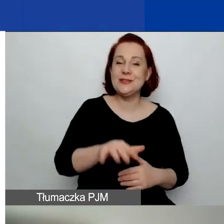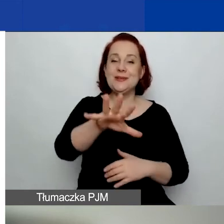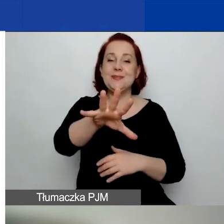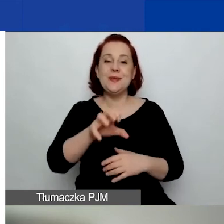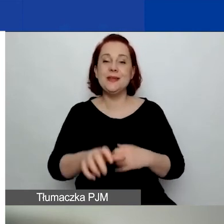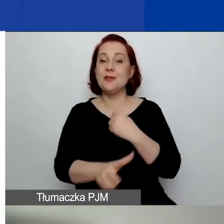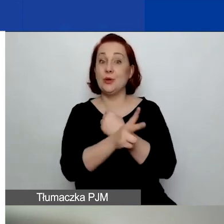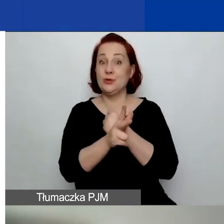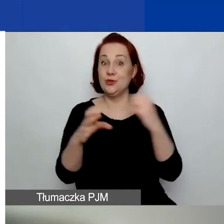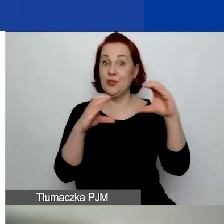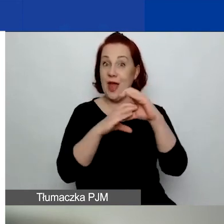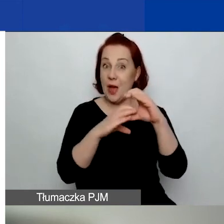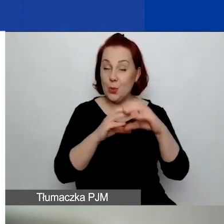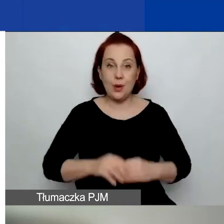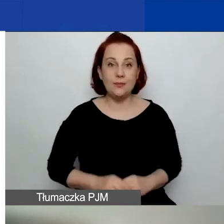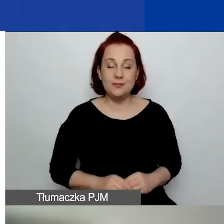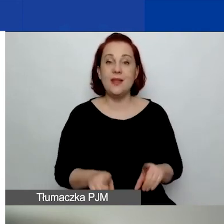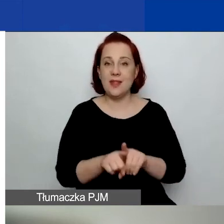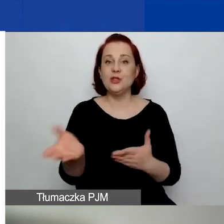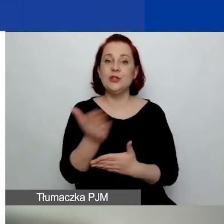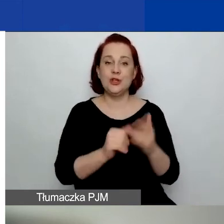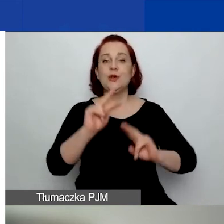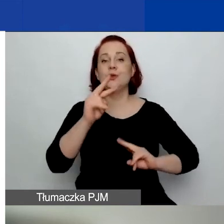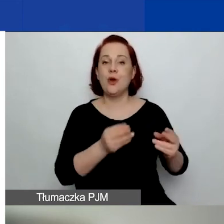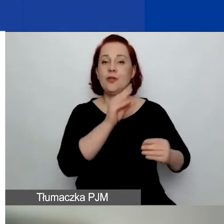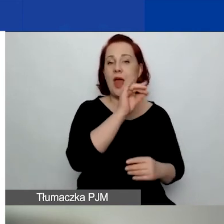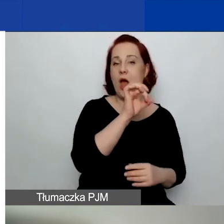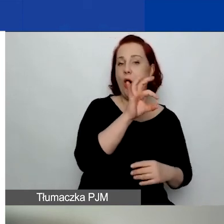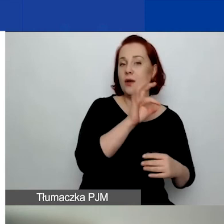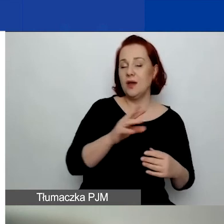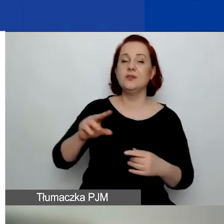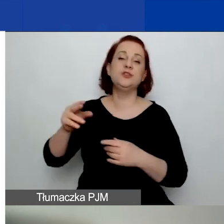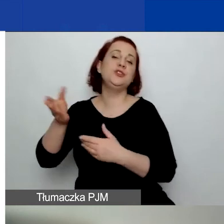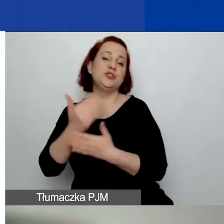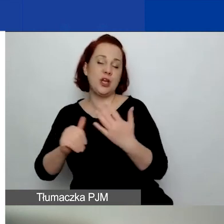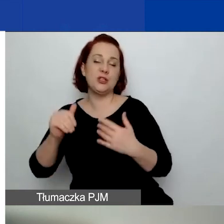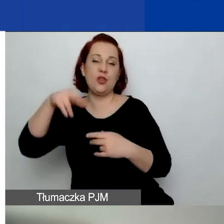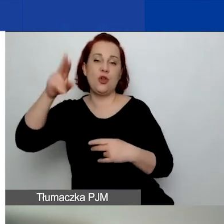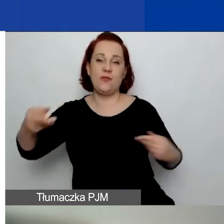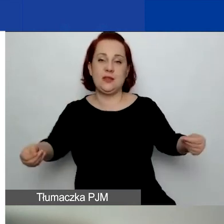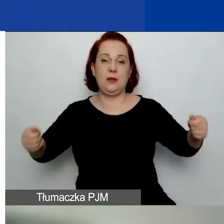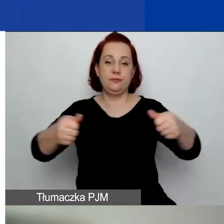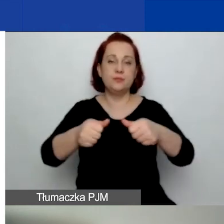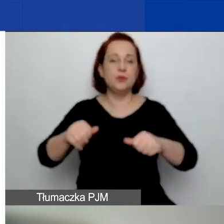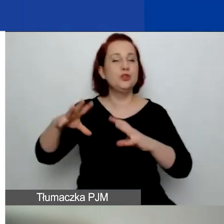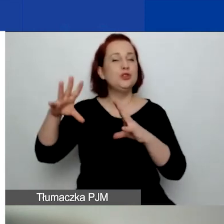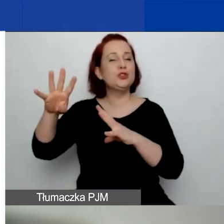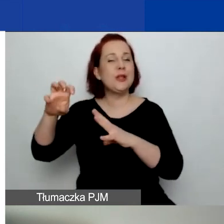Część środków pochodzi z funduszy EOG i część, 410 000, z funduszy norweskich.